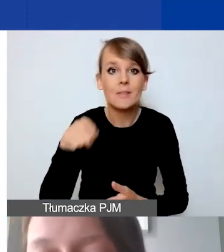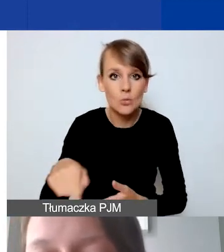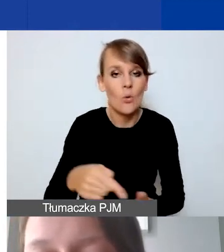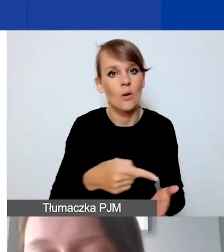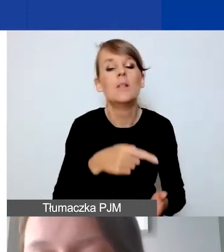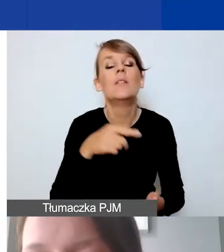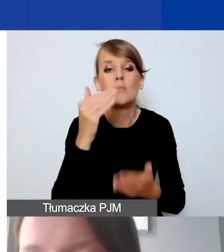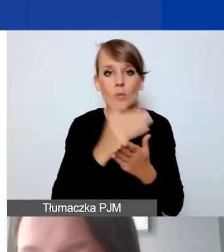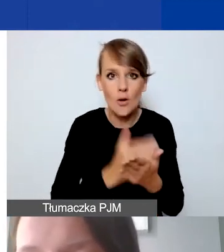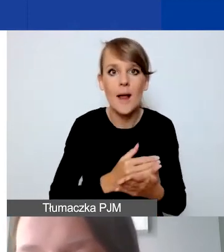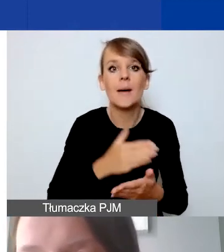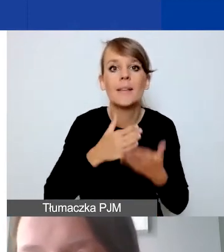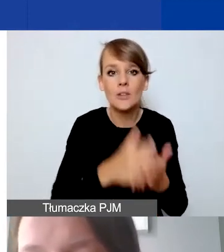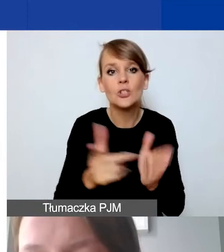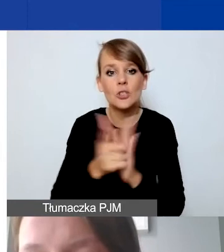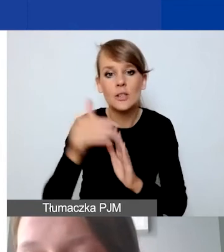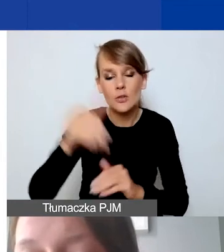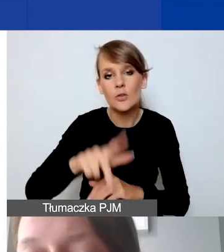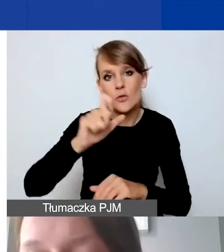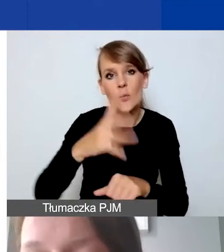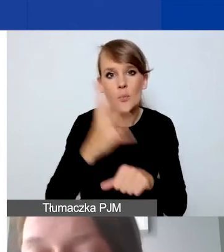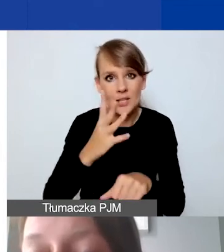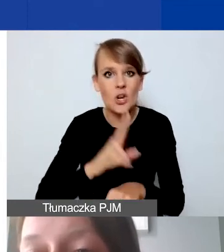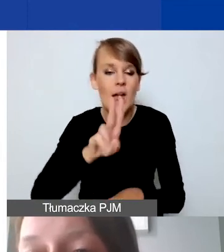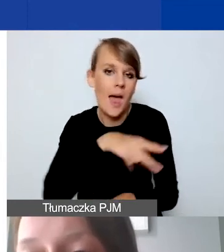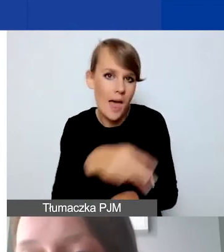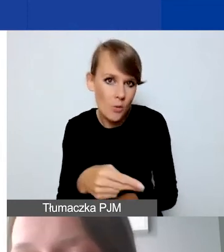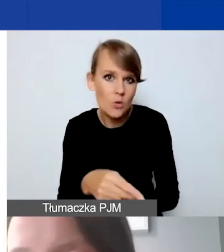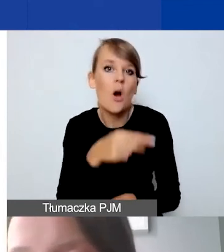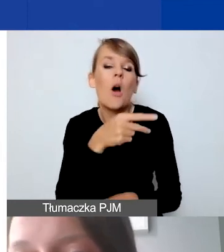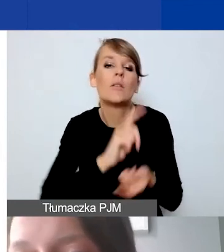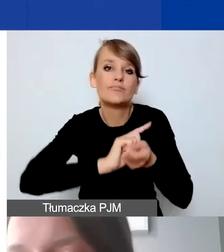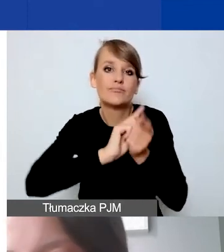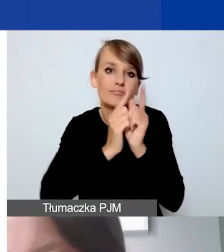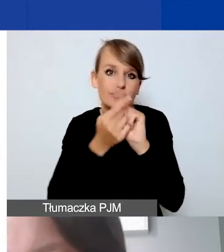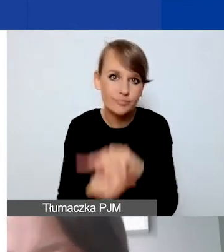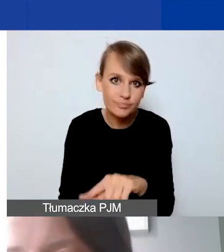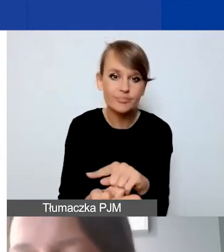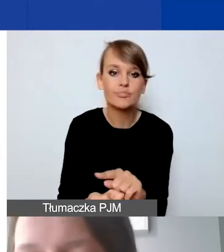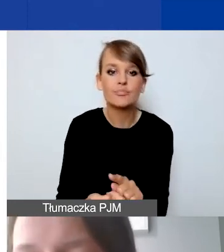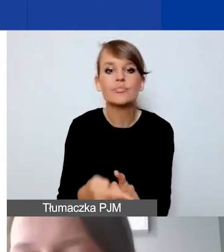na poziomie 17 250 euro, to jest w przeliczeniu, w preliminarzu naszym wstępnym,